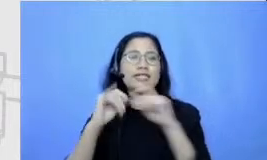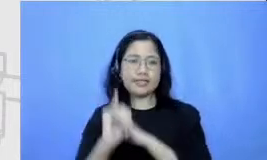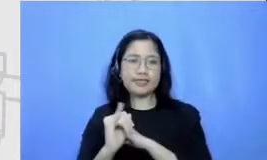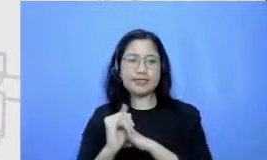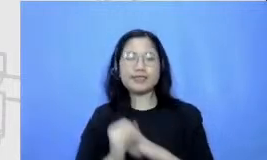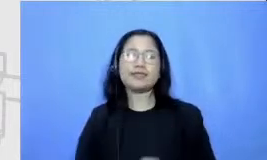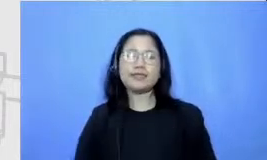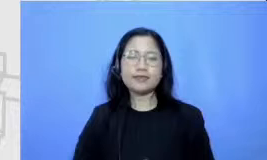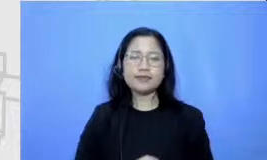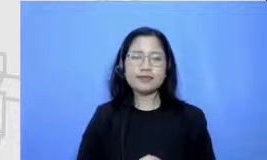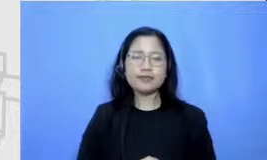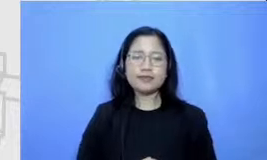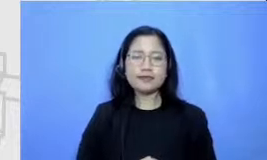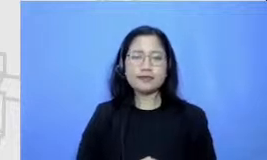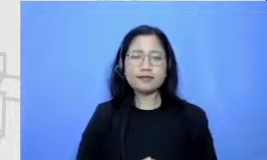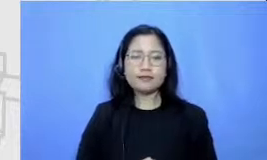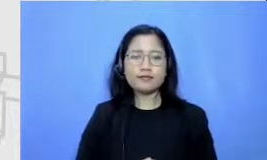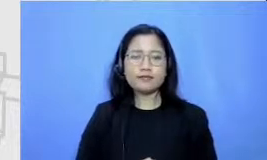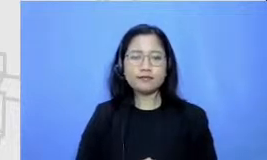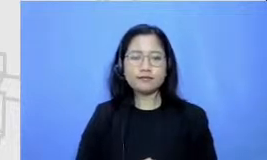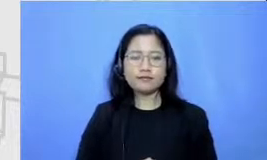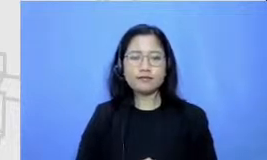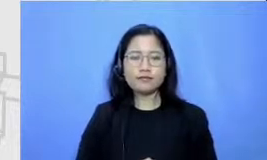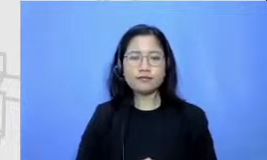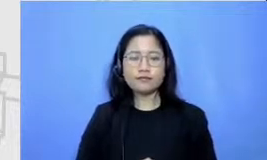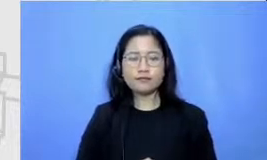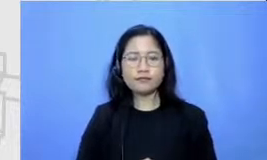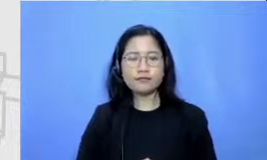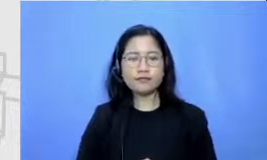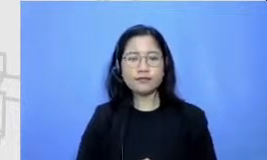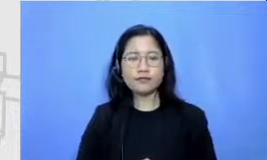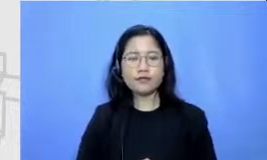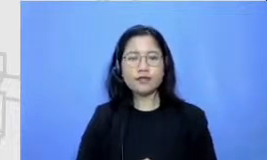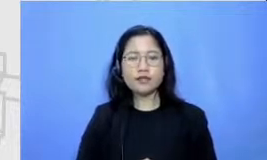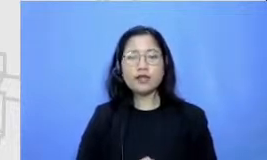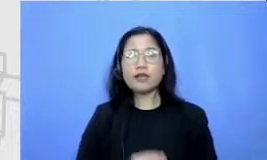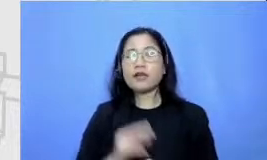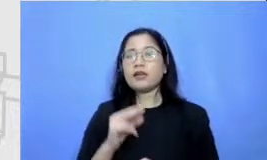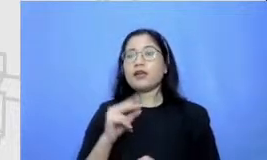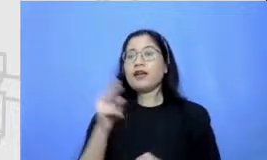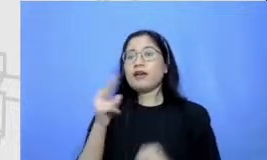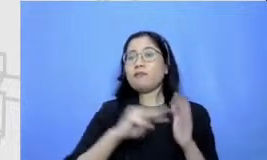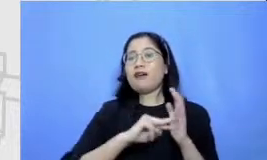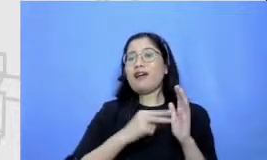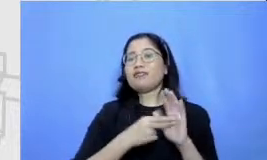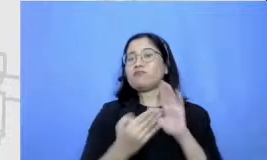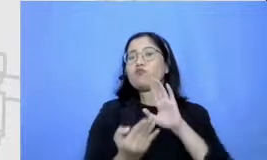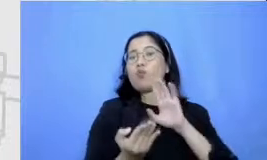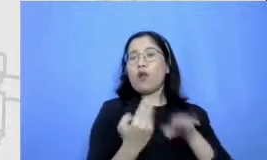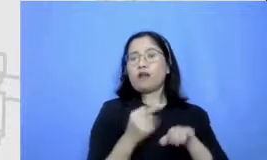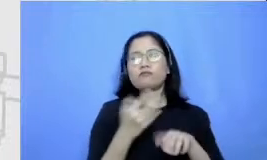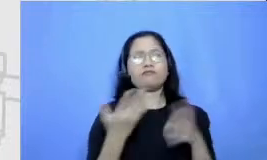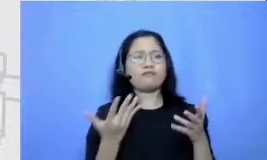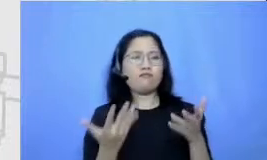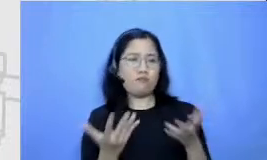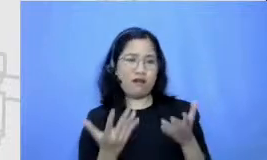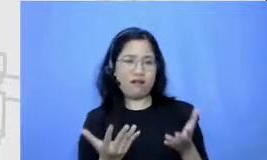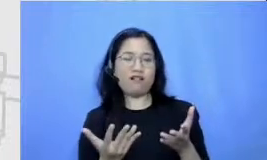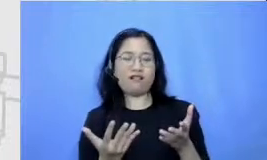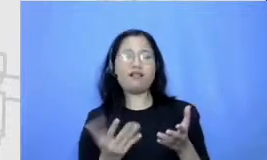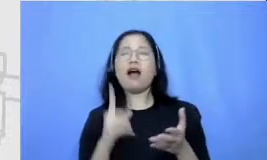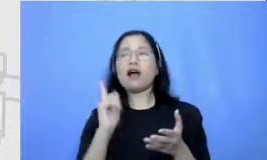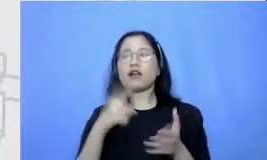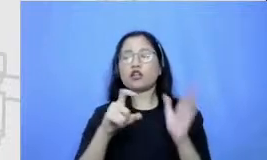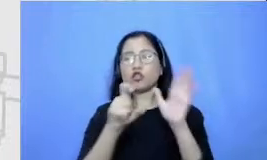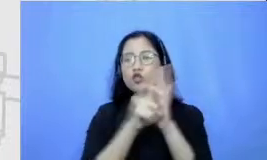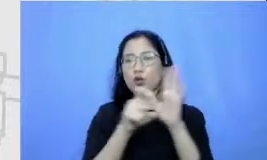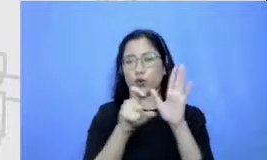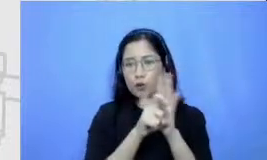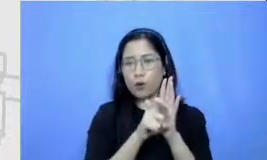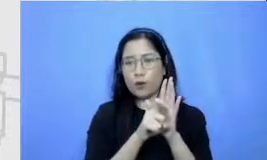Hai seperti apa yang didefinisi m dalam hal ini salah satu contohnya kita menggunakan thinking